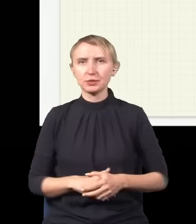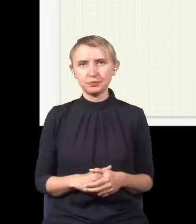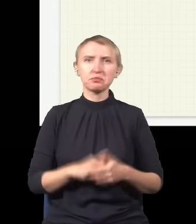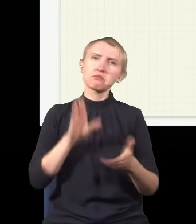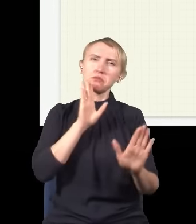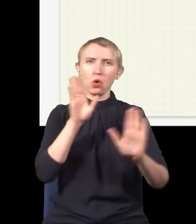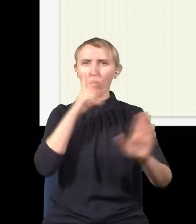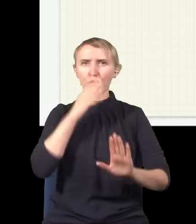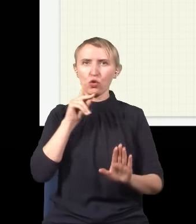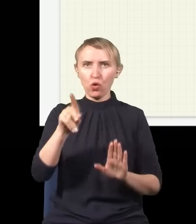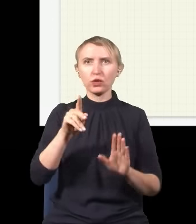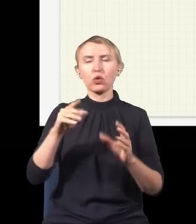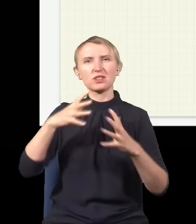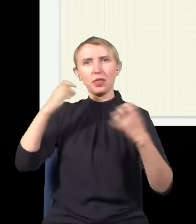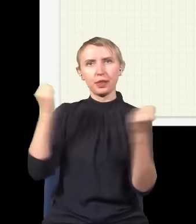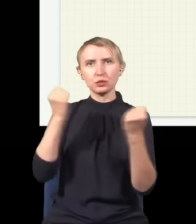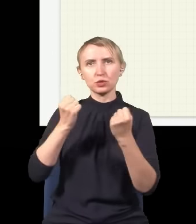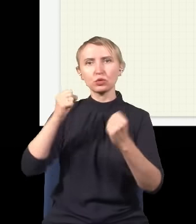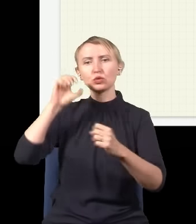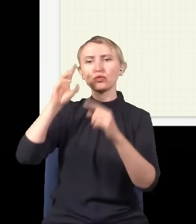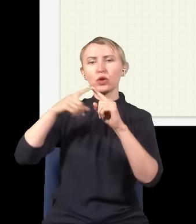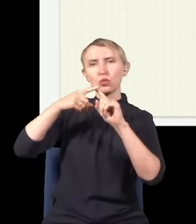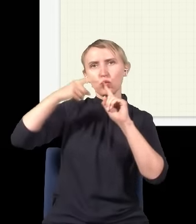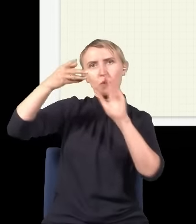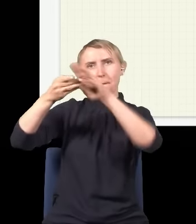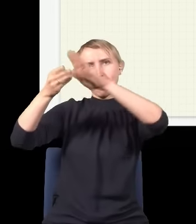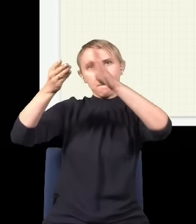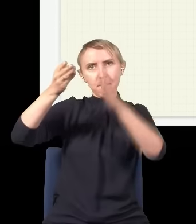Jakoś tak to mniej więcej wygląda, tu jest rozkład natężenia, tu jest światła dużo, tutaj z boków jest mało.